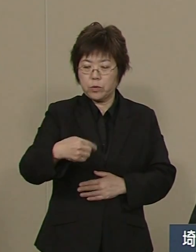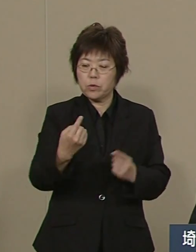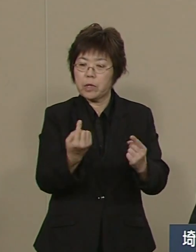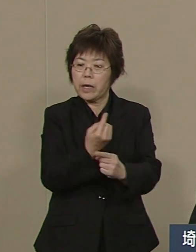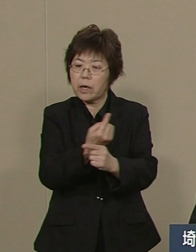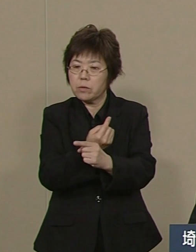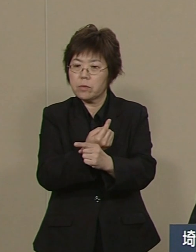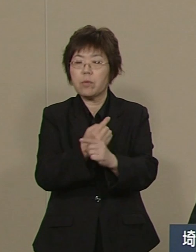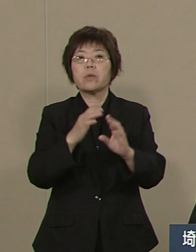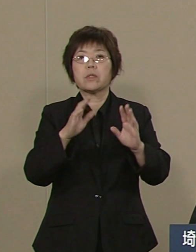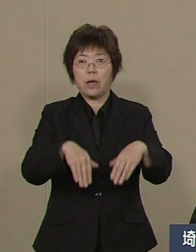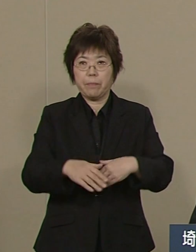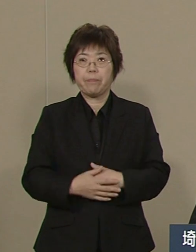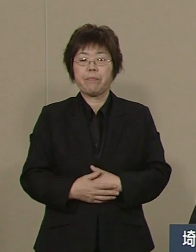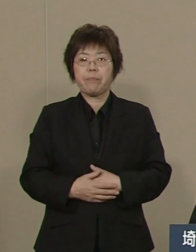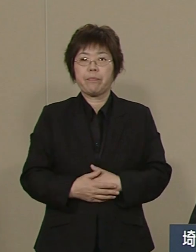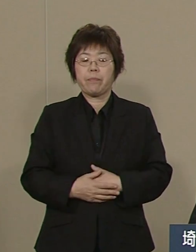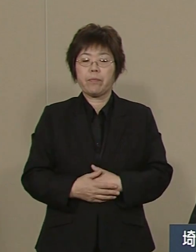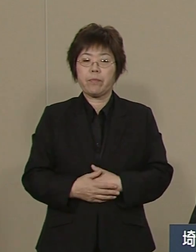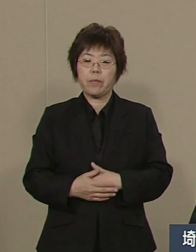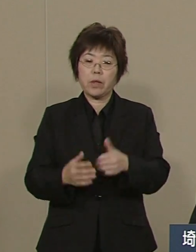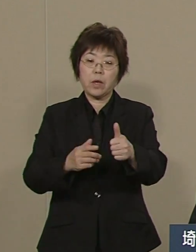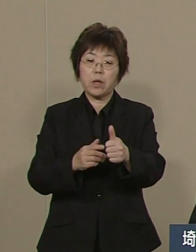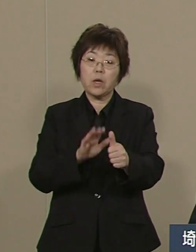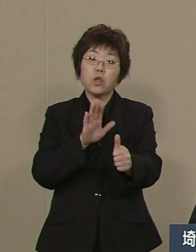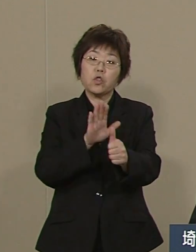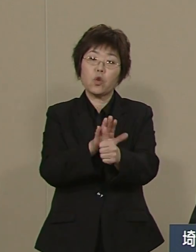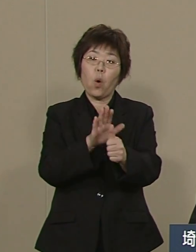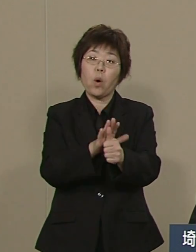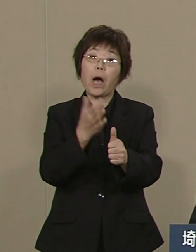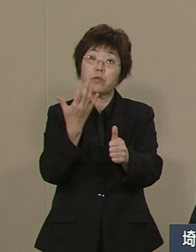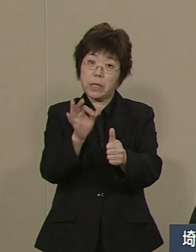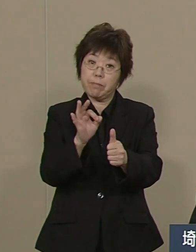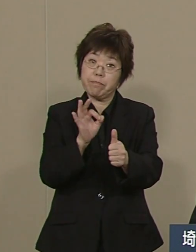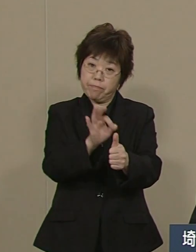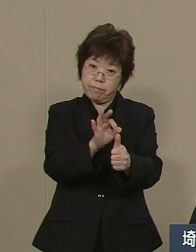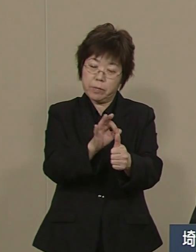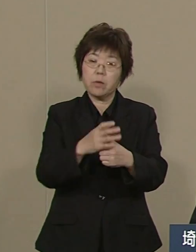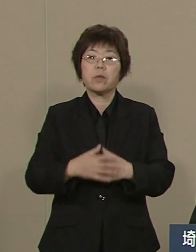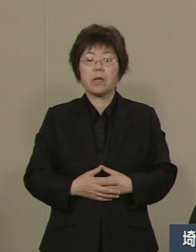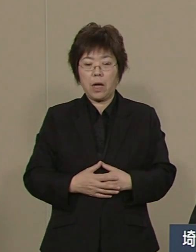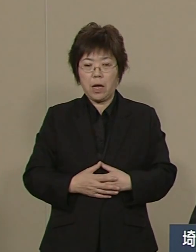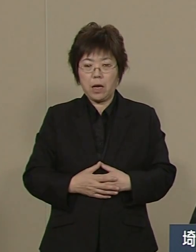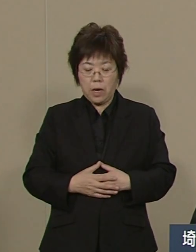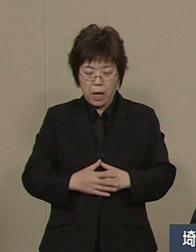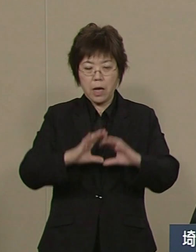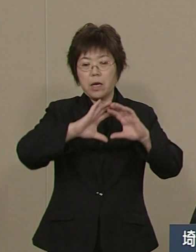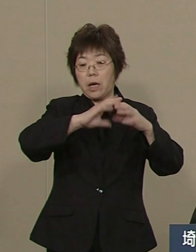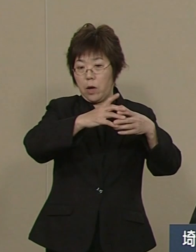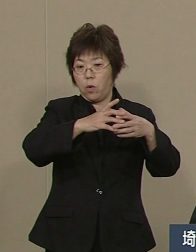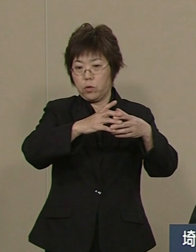まさに奨学金 あるいは留学生の 派遣は日本一のレベルです